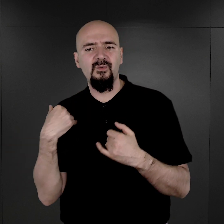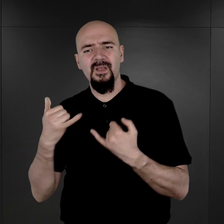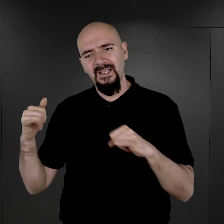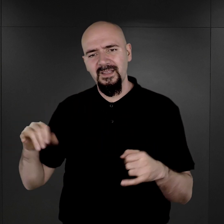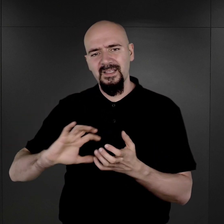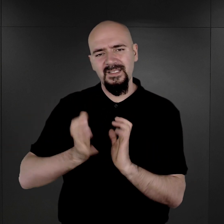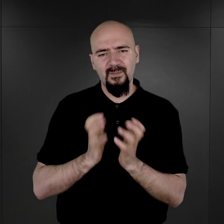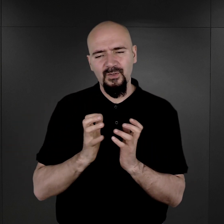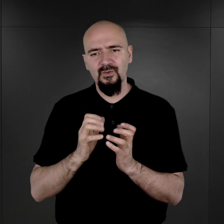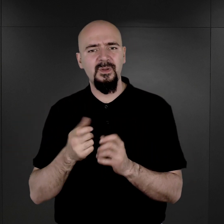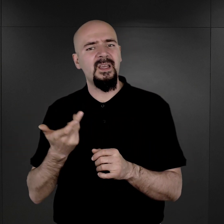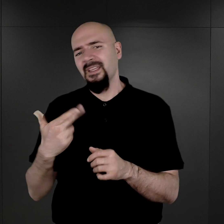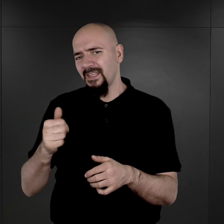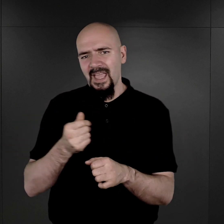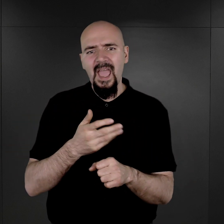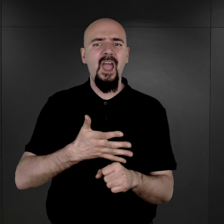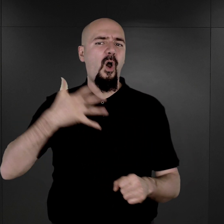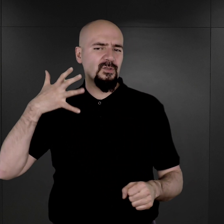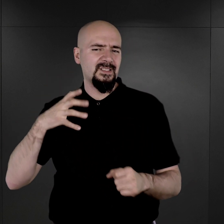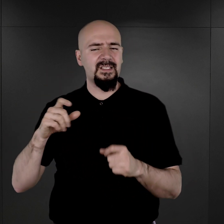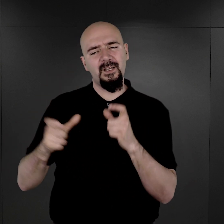nie tak rygorystyczny, tworzenia dokumentacji na ich temat